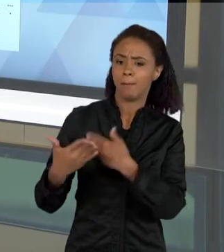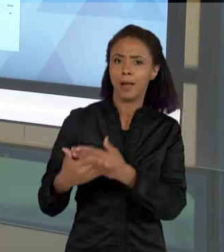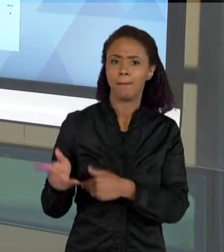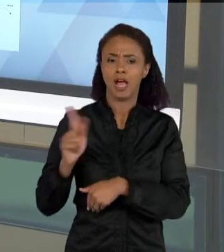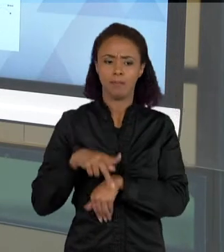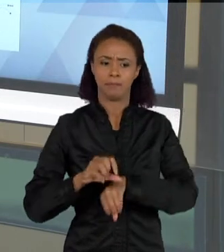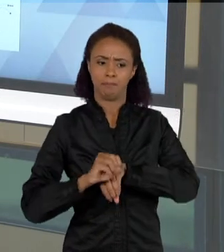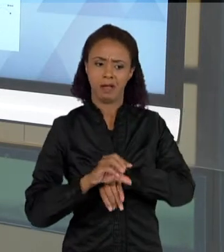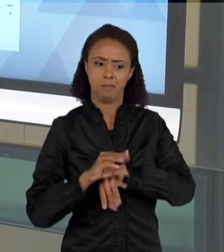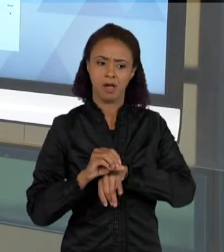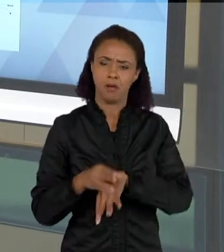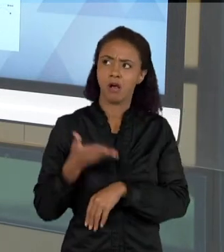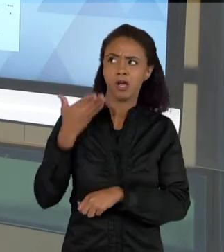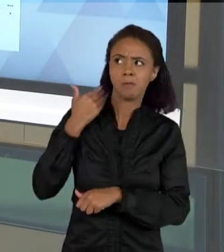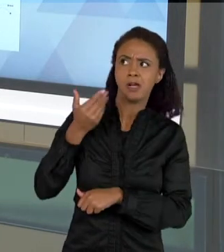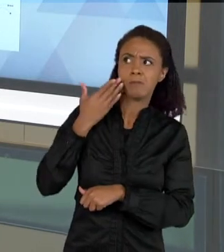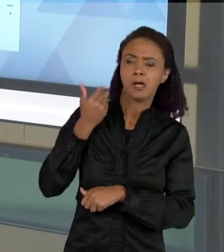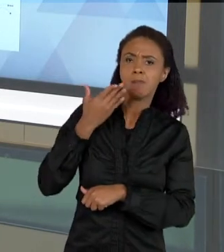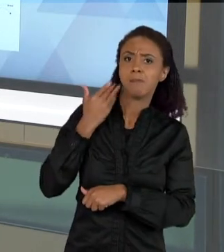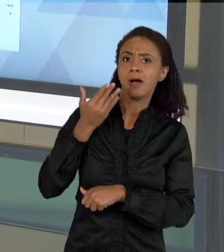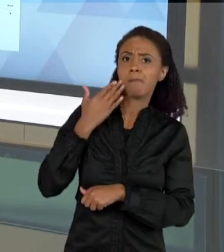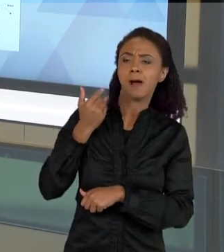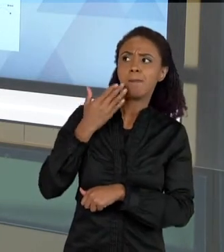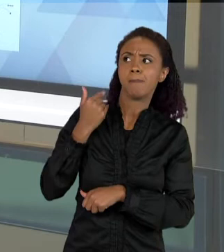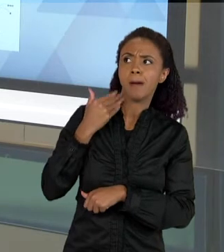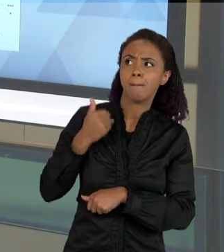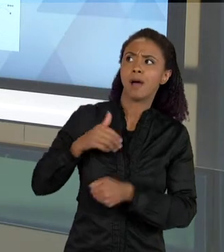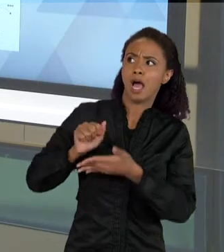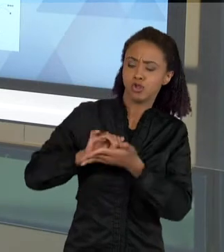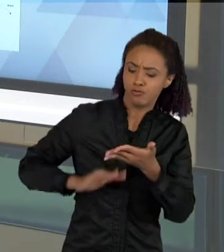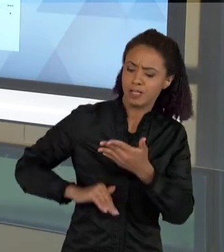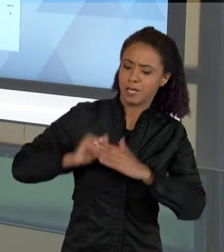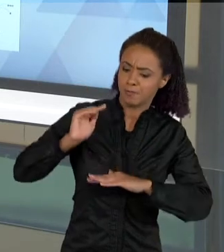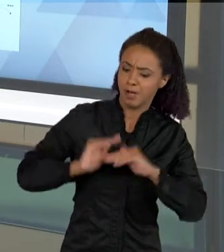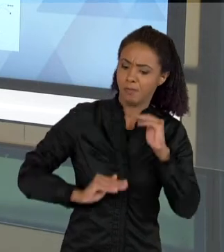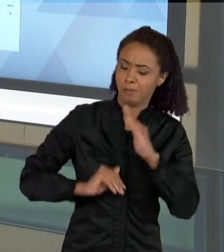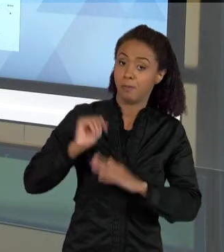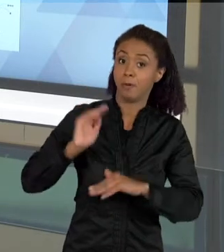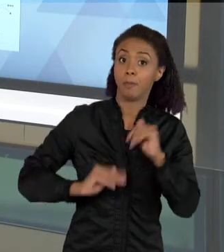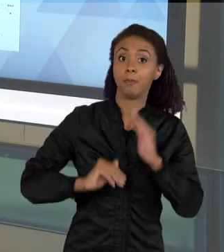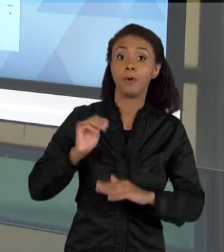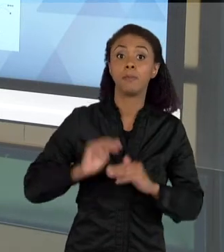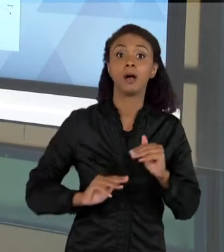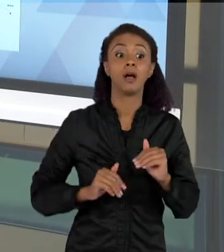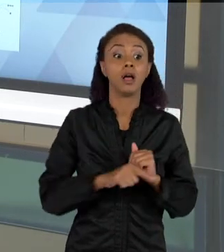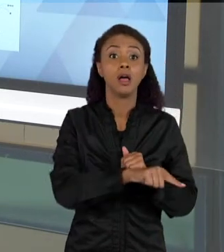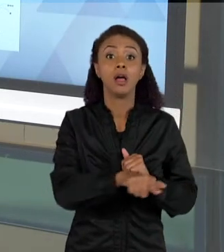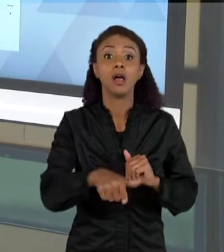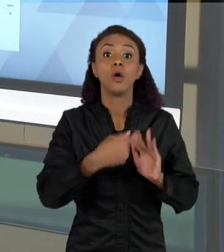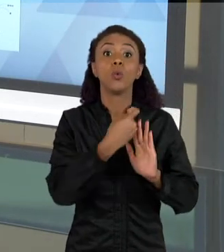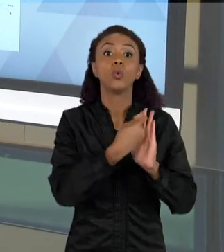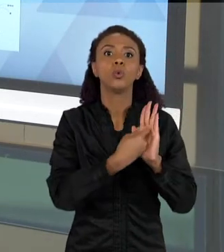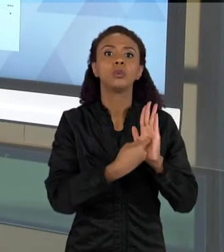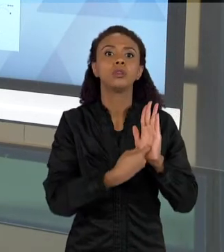FAZENDO AS ATIVIDADES QUE SÃO PROPOSTAS NESSA SEQUÊNCIA DE TRABALHO, O TEXTO VAI FICANDO MAIS COMPLEXO. O ÚLTIMO TEXTO QUE